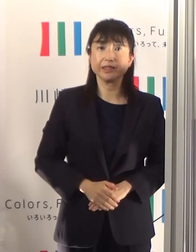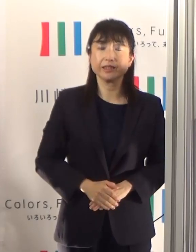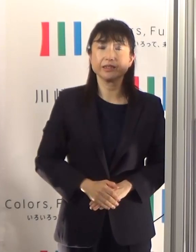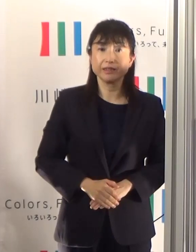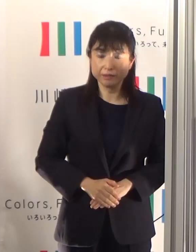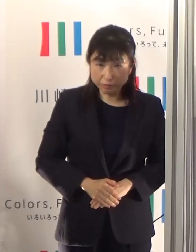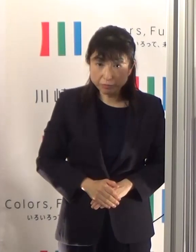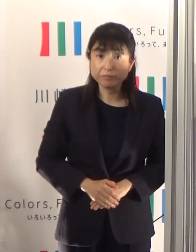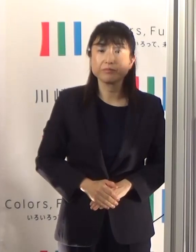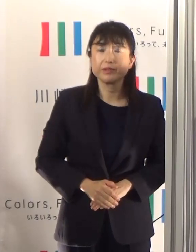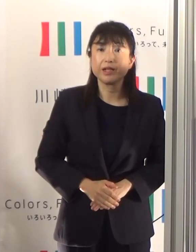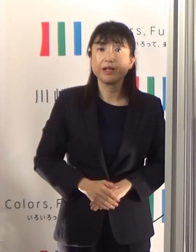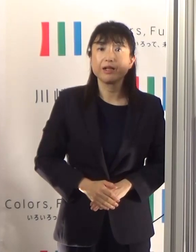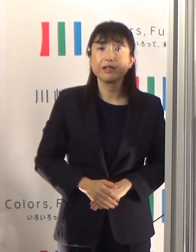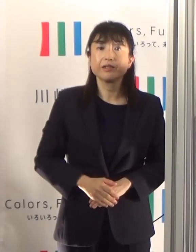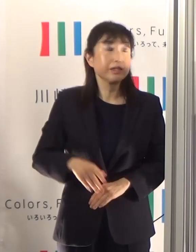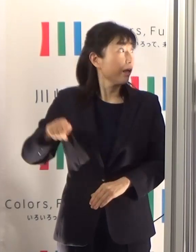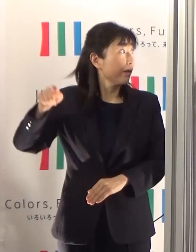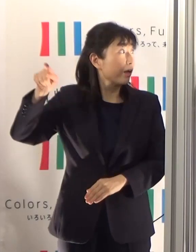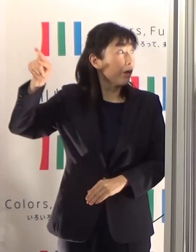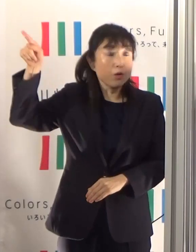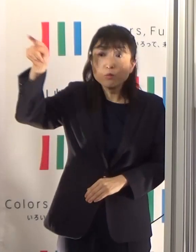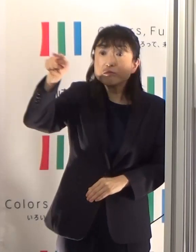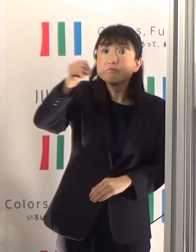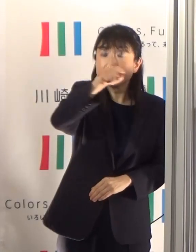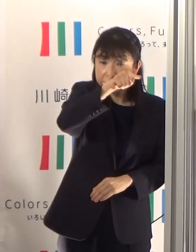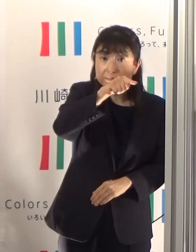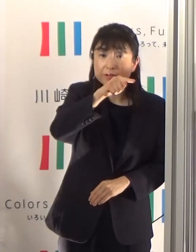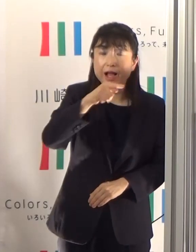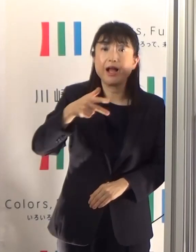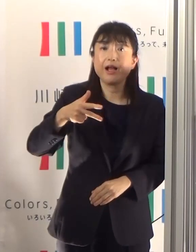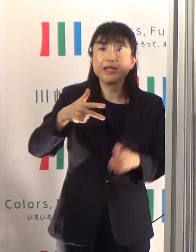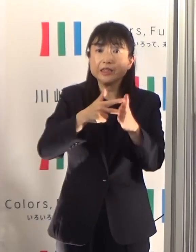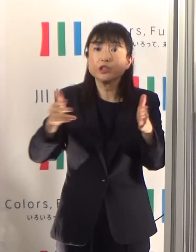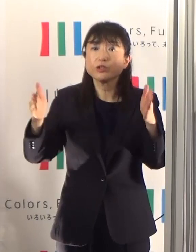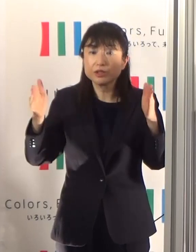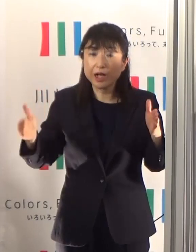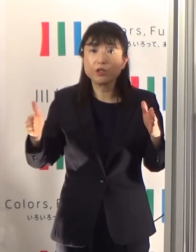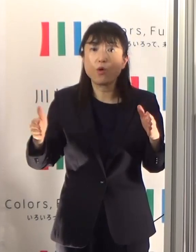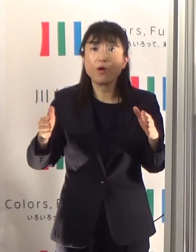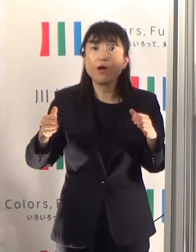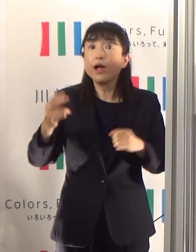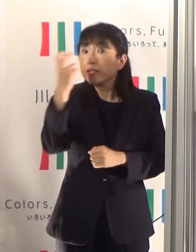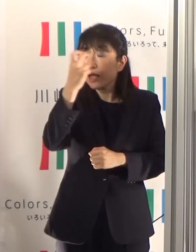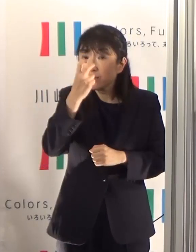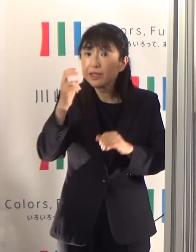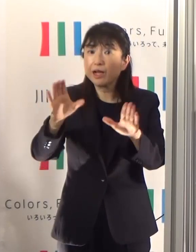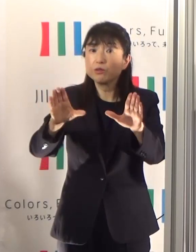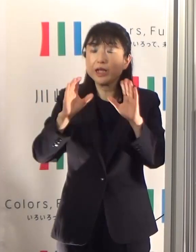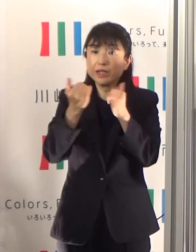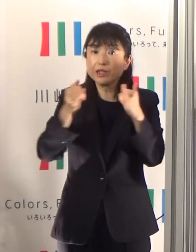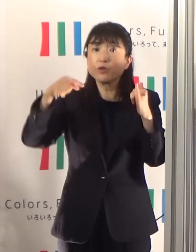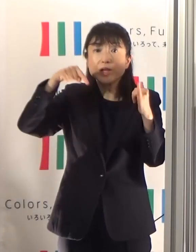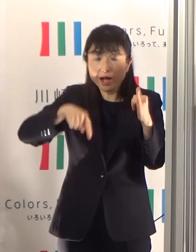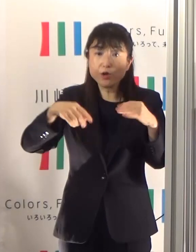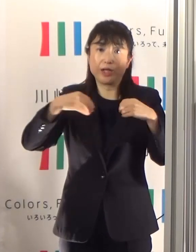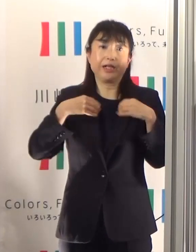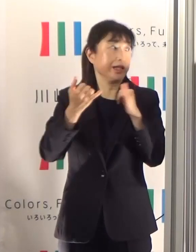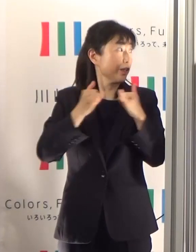直近1週間の陽性率ということで少し下がっておりますけれども4.16ということになっております